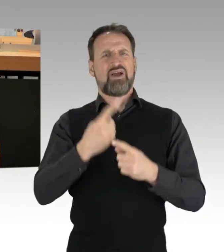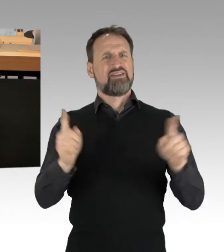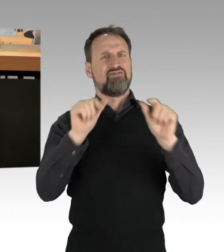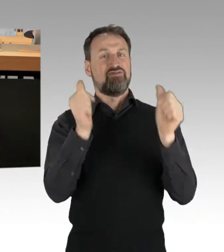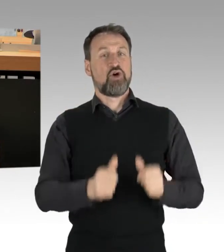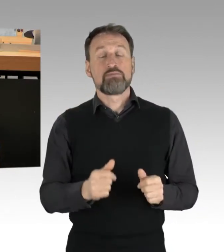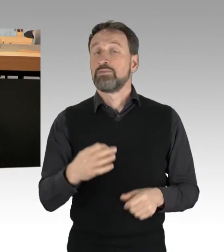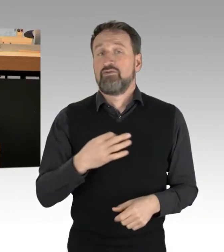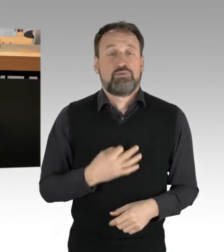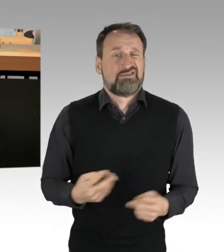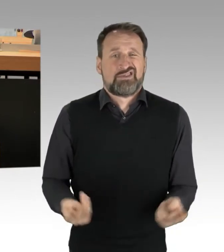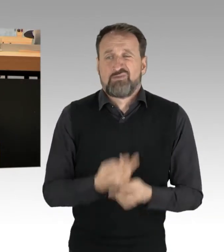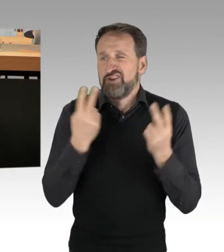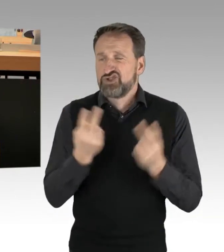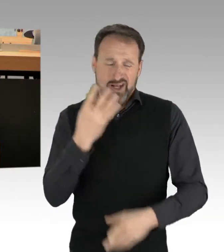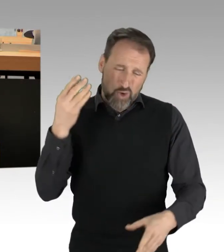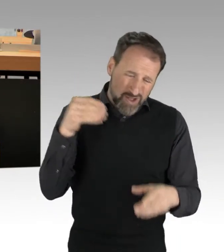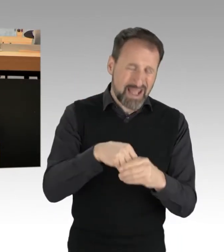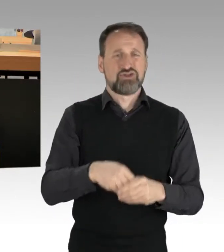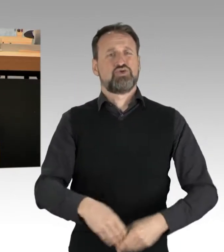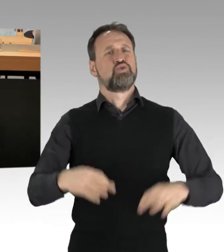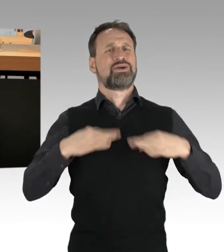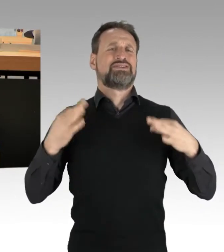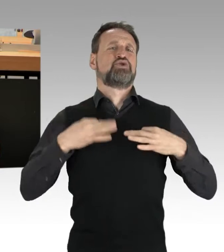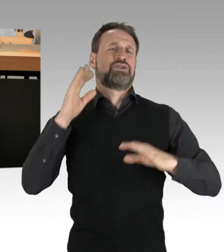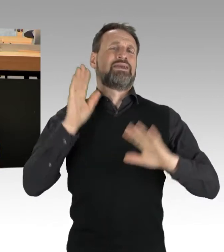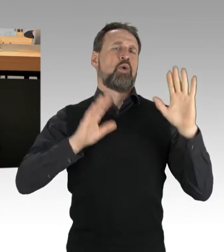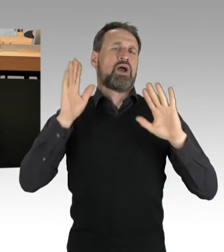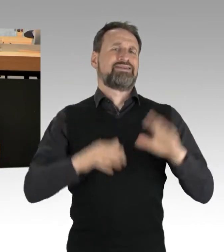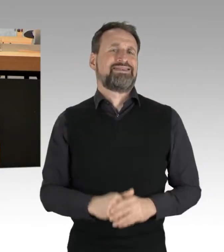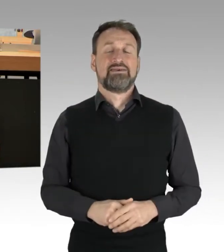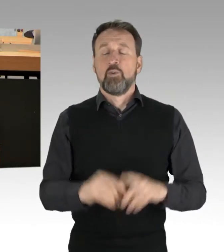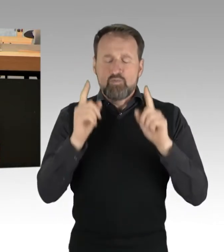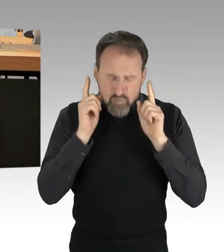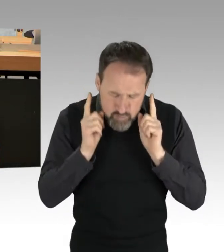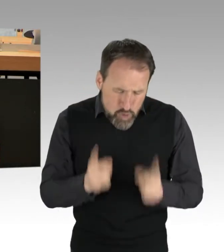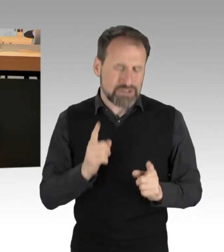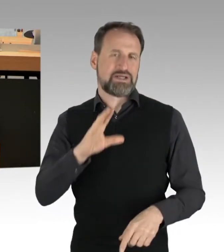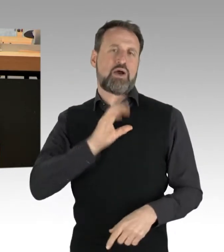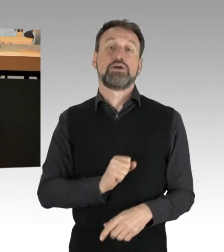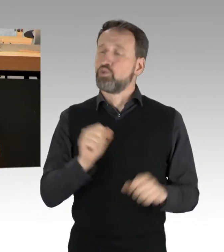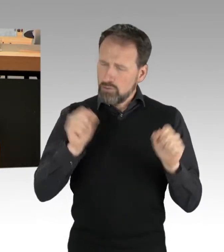einer gesunden Demokratie. Das muss und kann man aushalten, umso mehr finde ich die pauschale